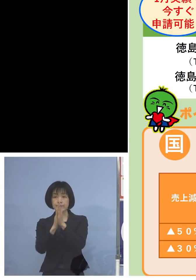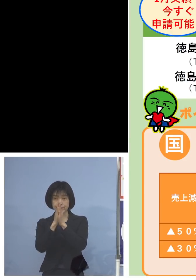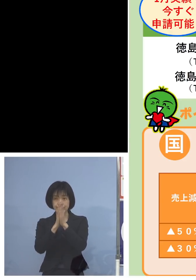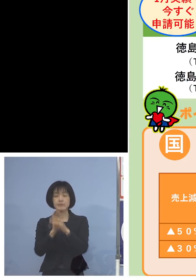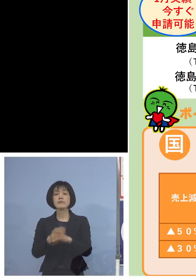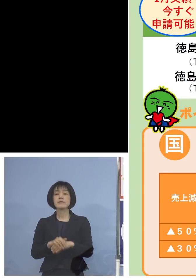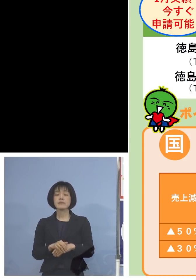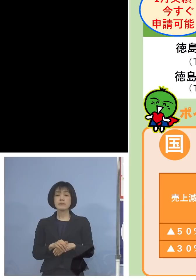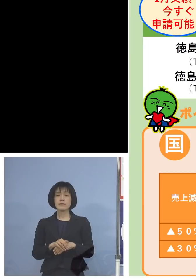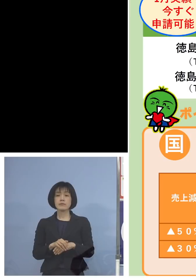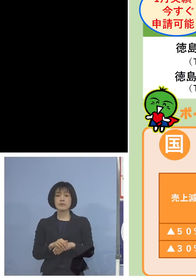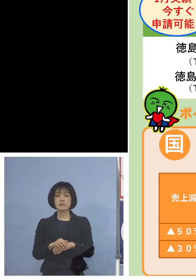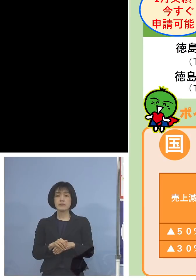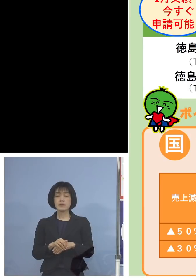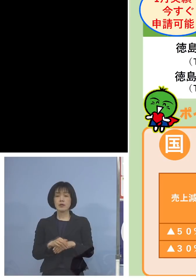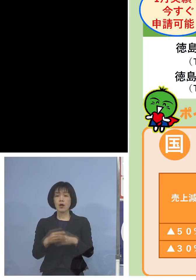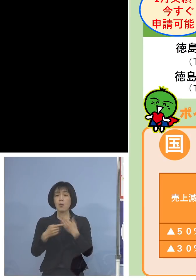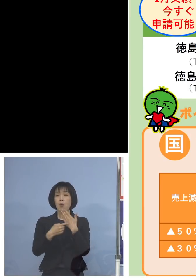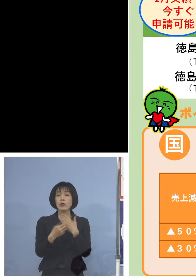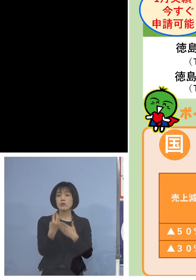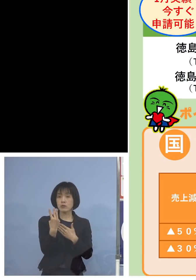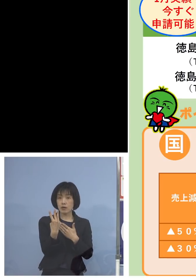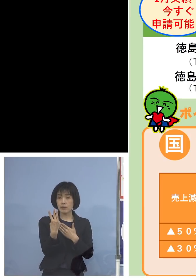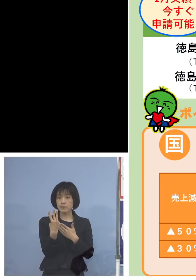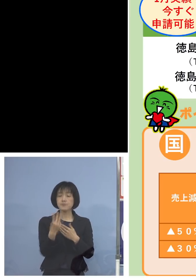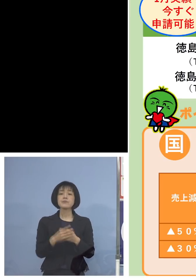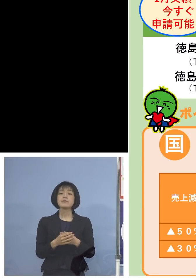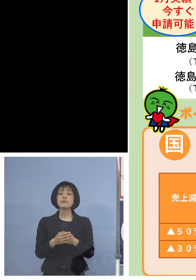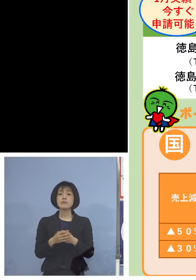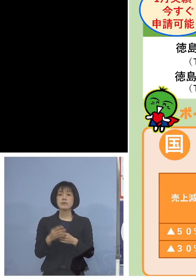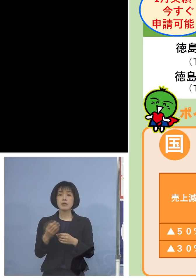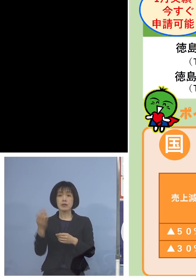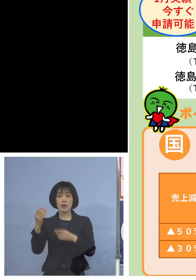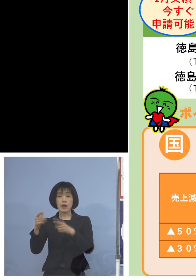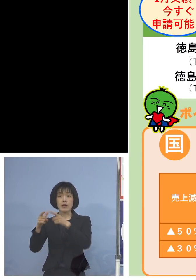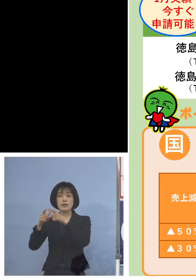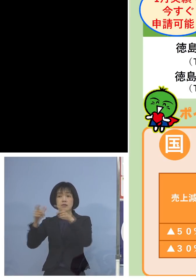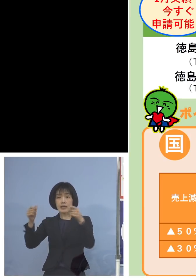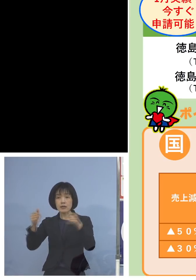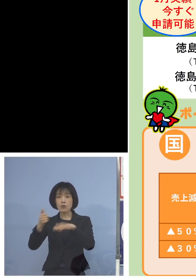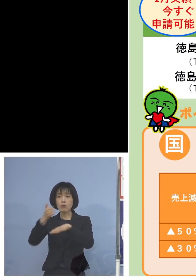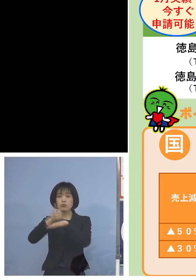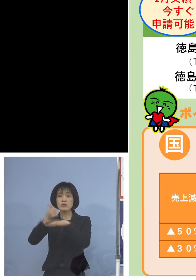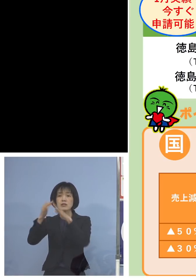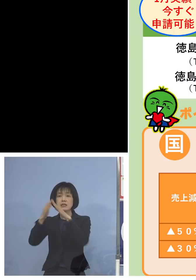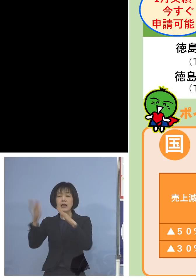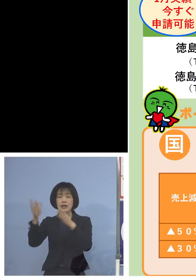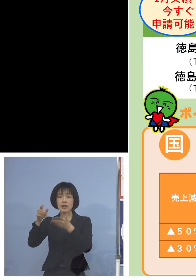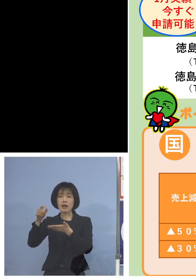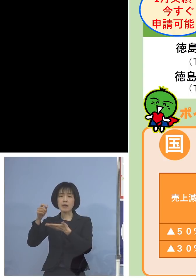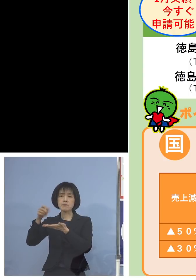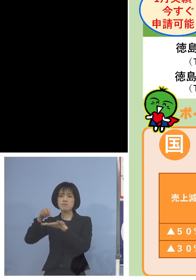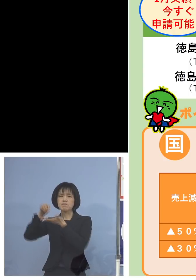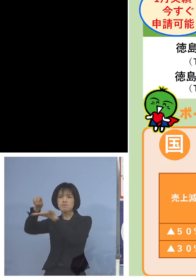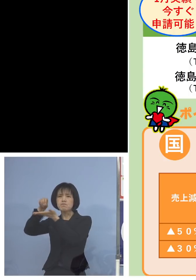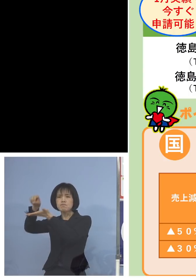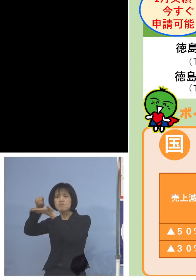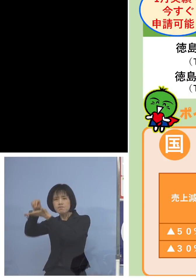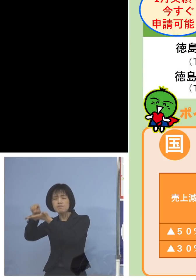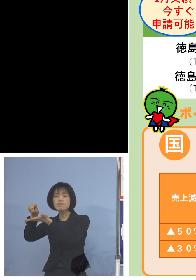そしてポイント3 全国知事会から度重なる要請で ようやく出来上がりました 持続化給付金